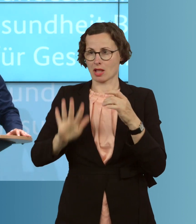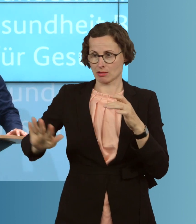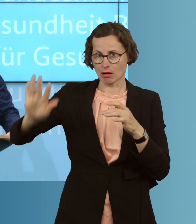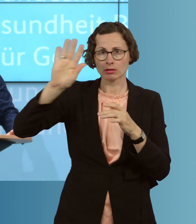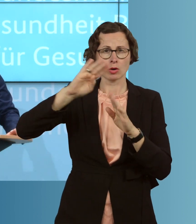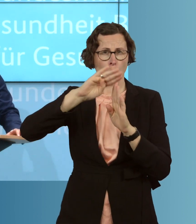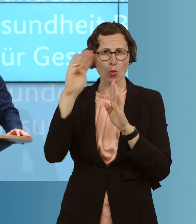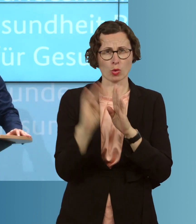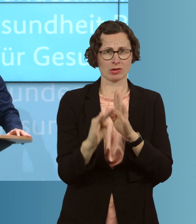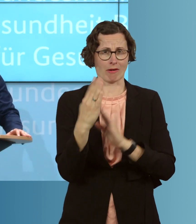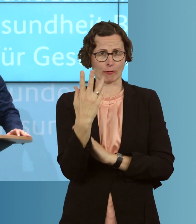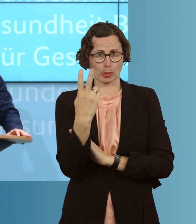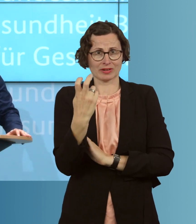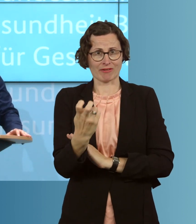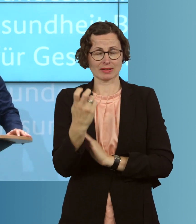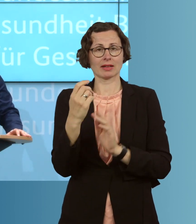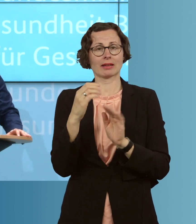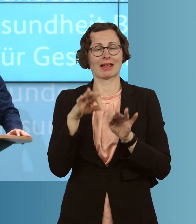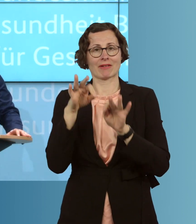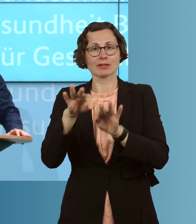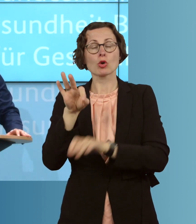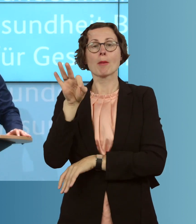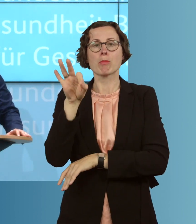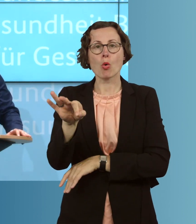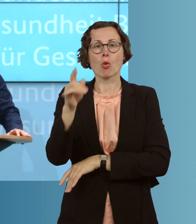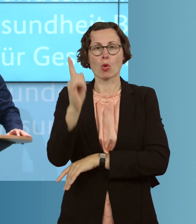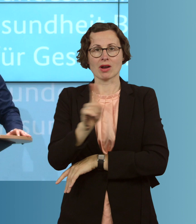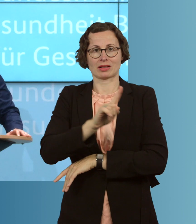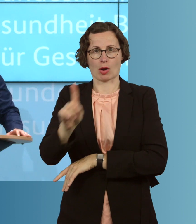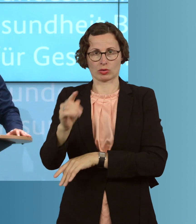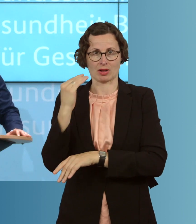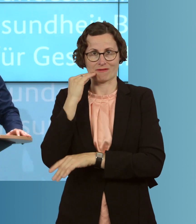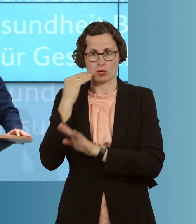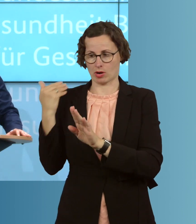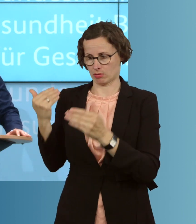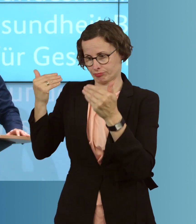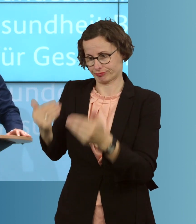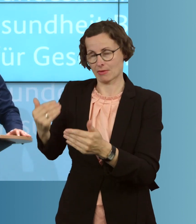Infektionen pro 100 000 Einwohner in den letzten sieben Tagen. Und wir haben